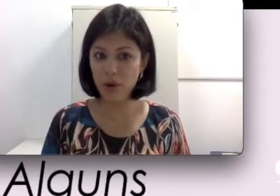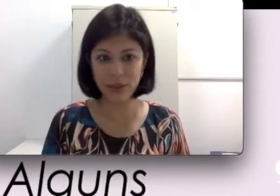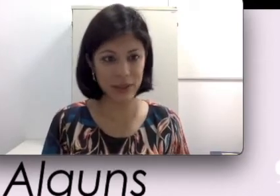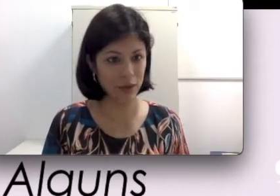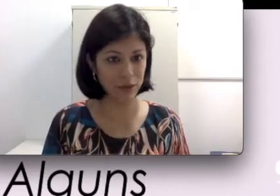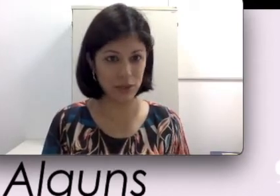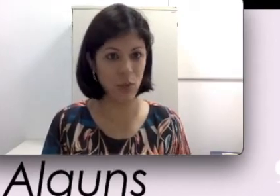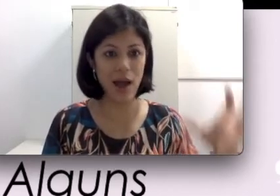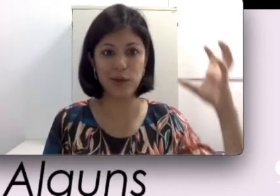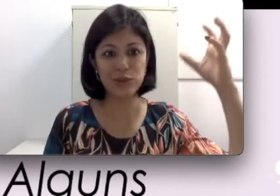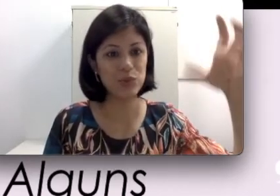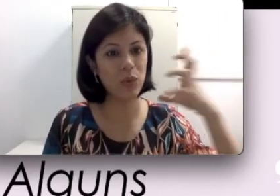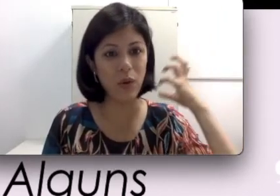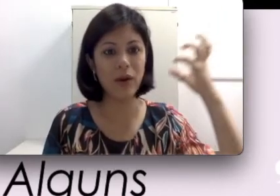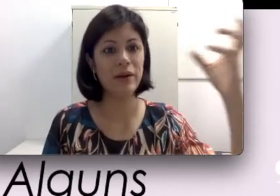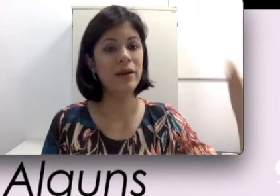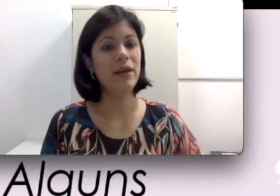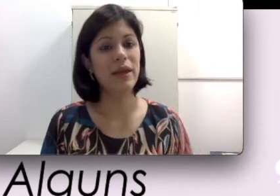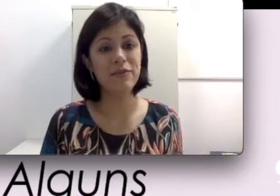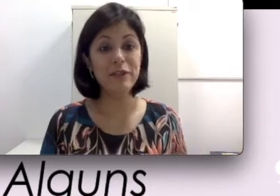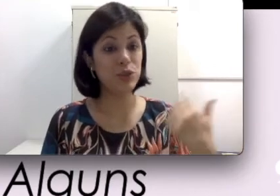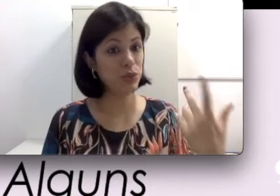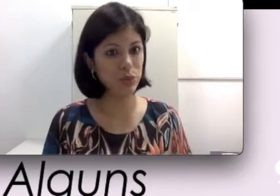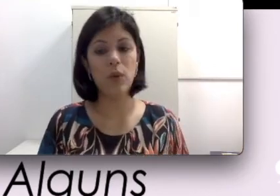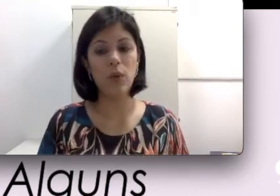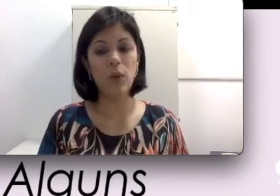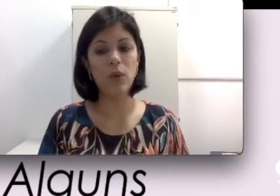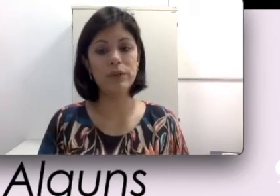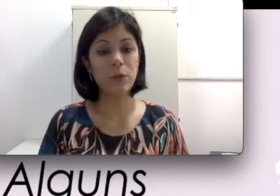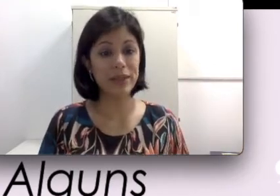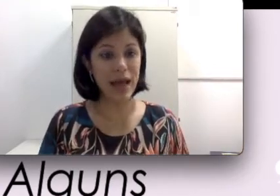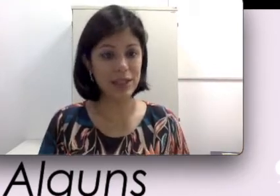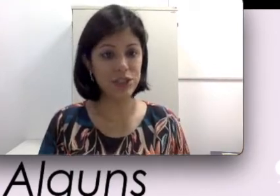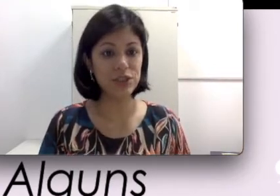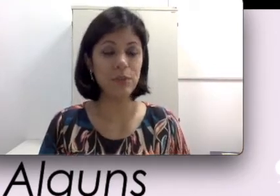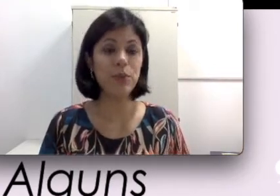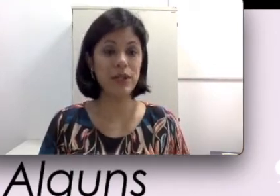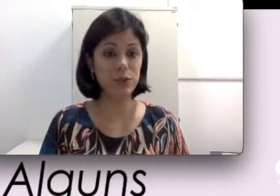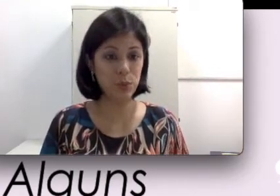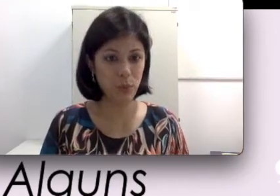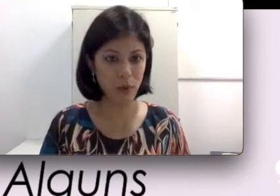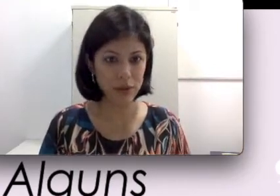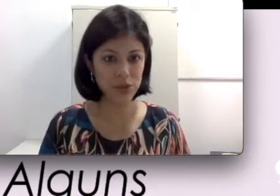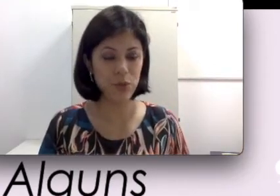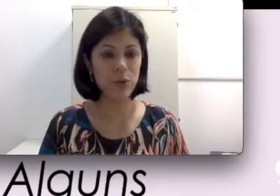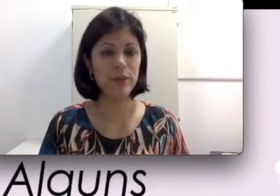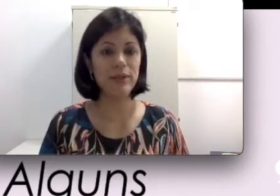entrar em contato com água, suor, chuva ou outra umidade porque isso pode comprometer